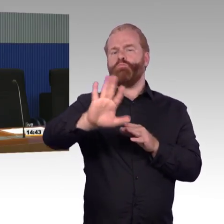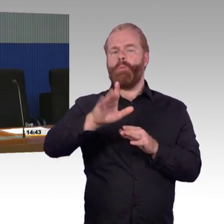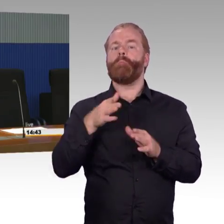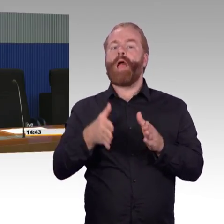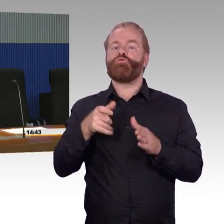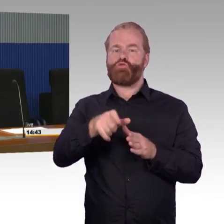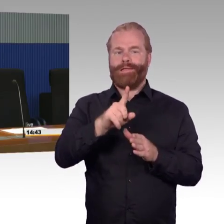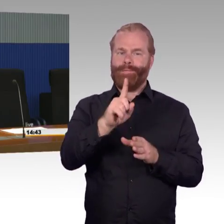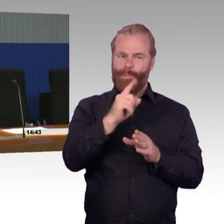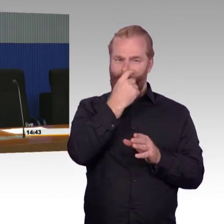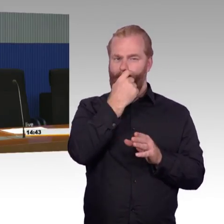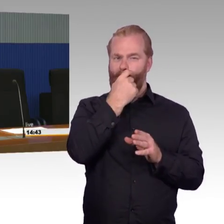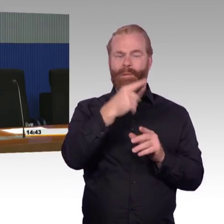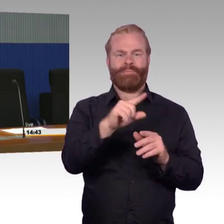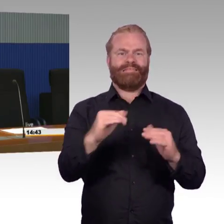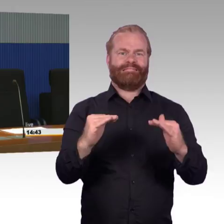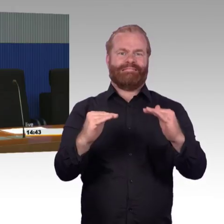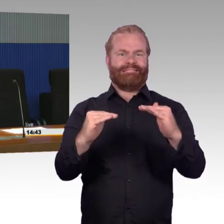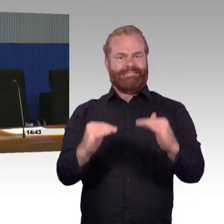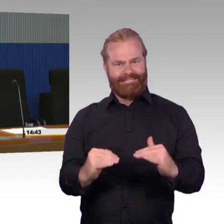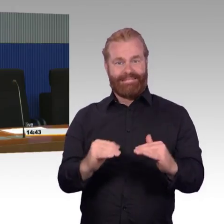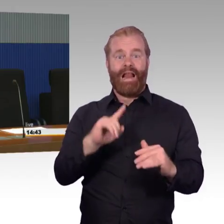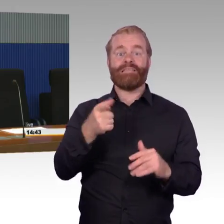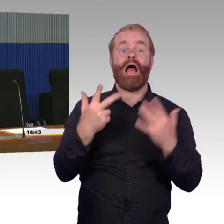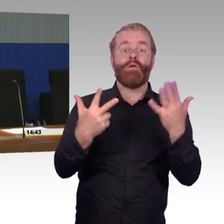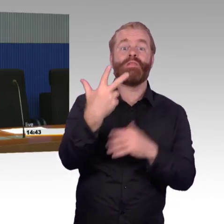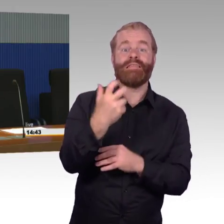Das heißt die sind - da hat der Reisende eine große Stufe,